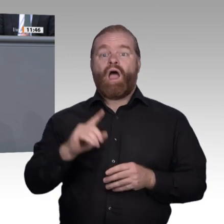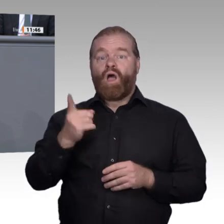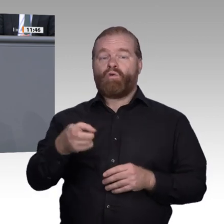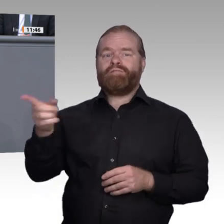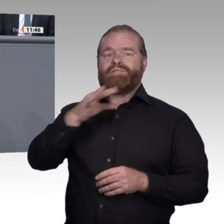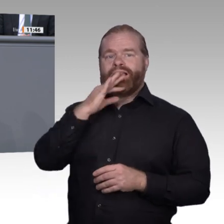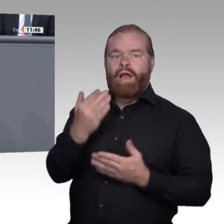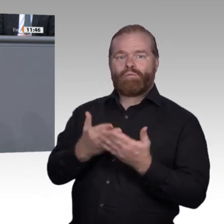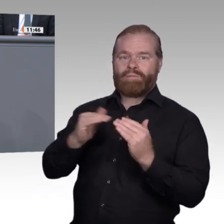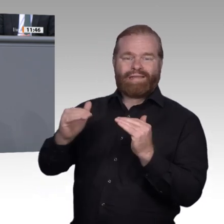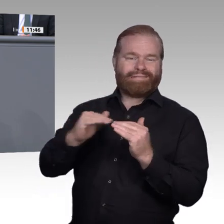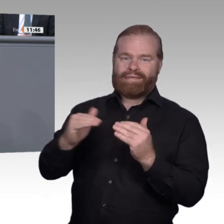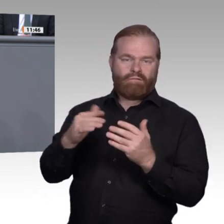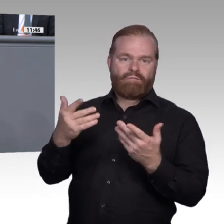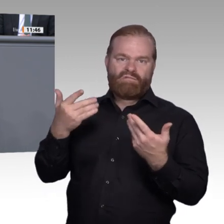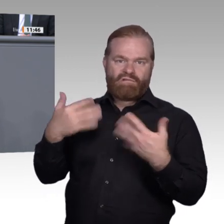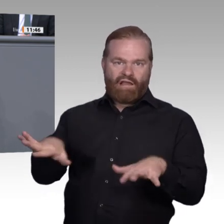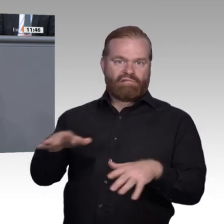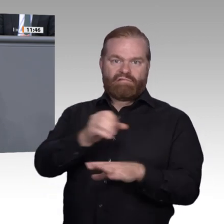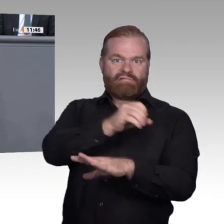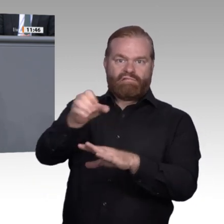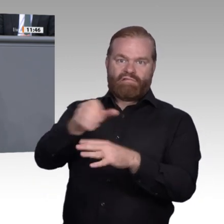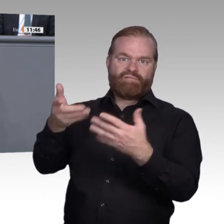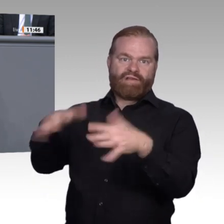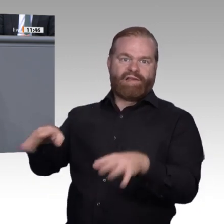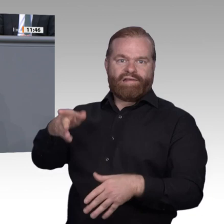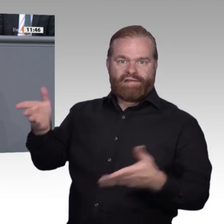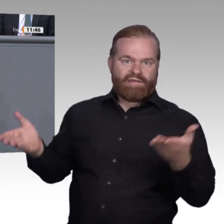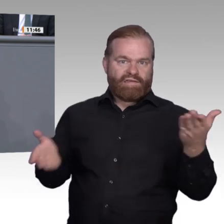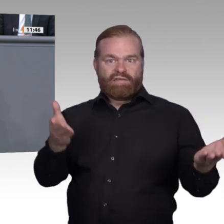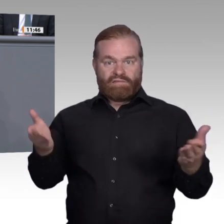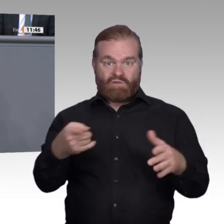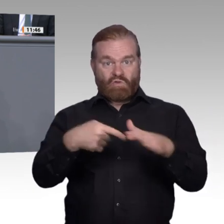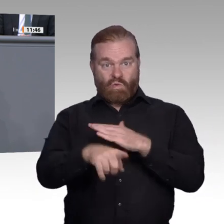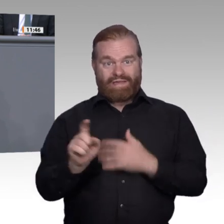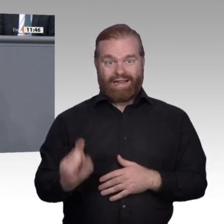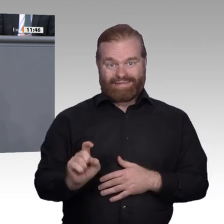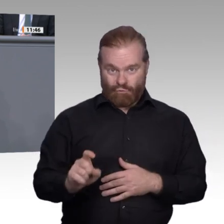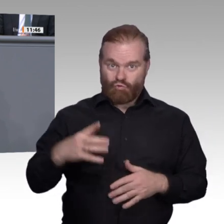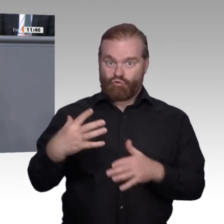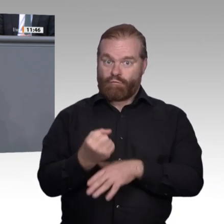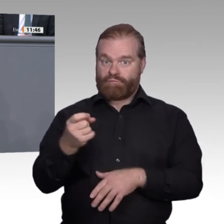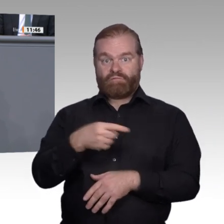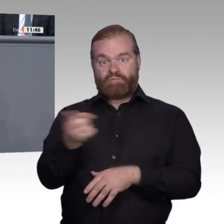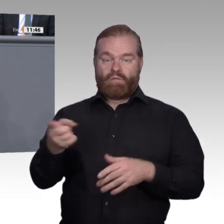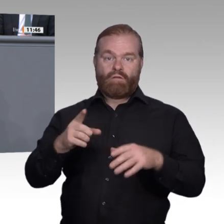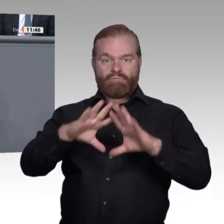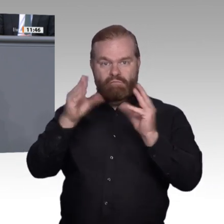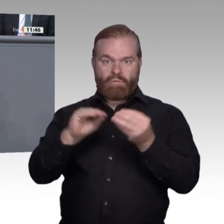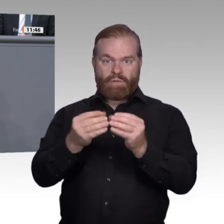werden und erstrebenswerter sein als die Aussicht auf eine Hartz-IV-Karriere. Wir, die AfD, finden mit unseren Vorschlägen, Fragestellungen usw. gutes Gehör in der